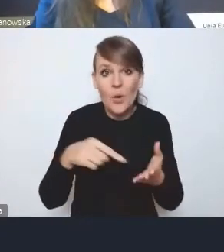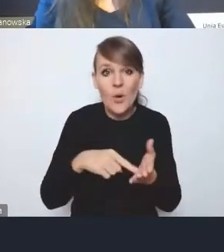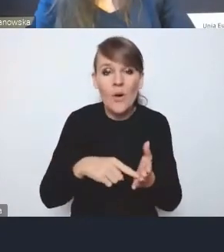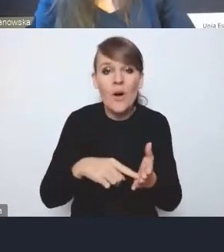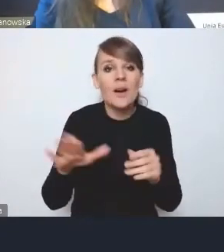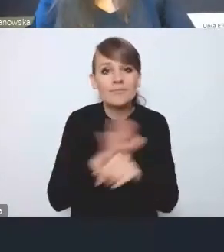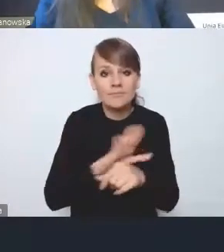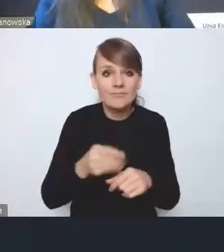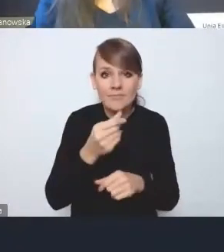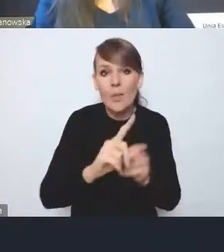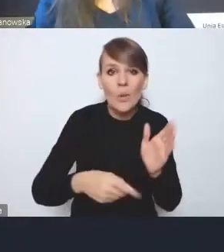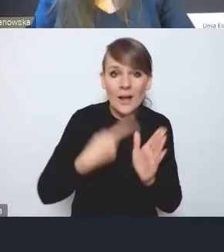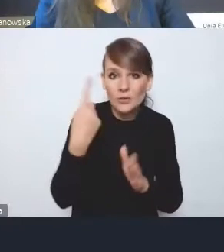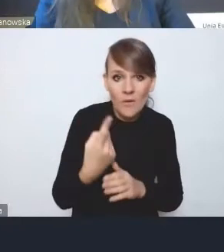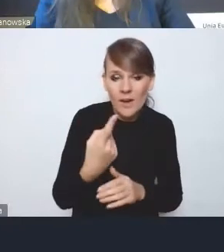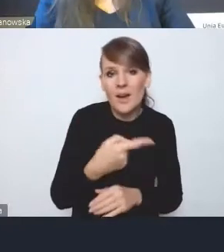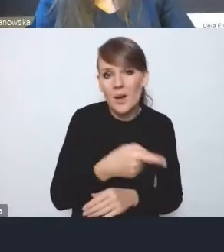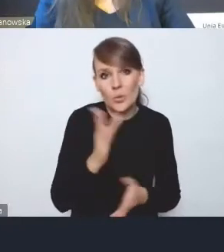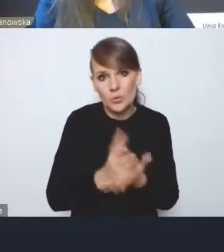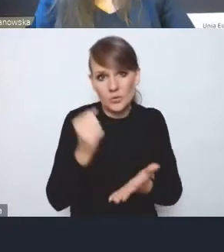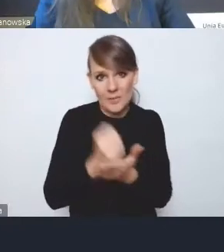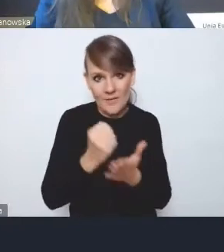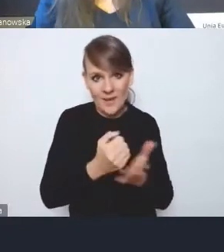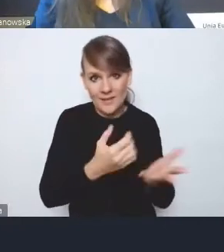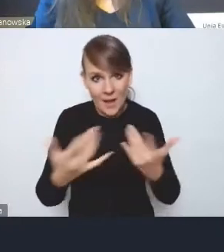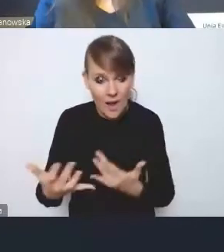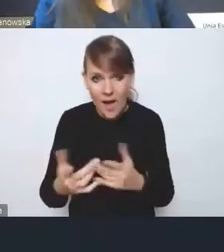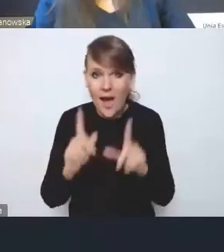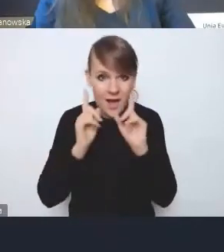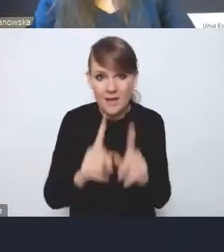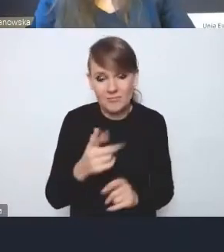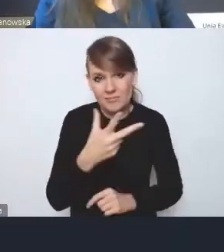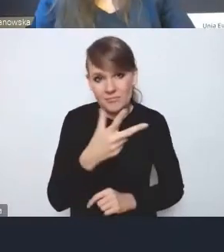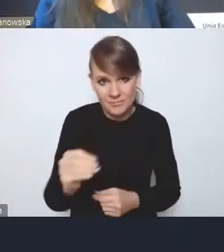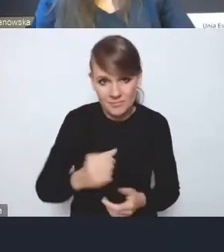incydentalnych, to one już załatwiają sprawę. A tak zupełnie nie jest, bo to, co zostało zrobione